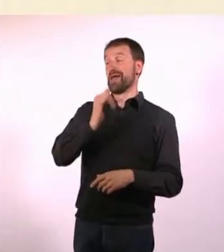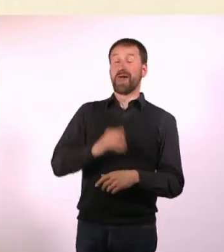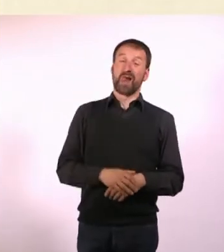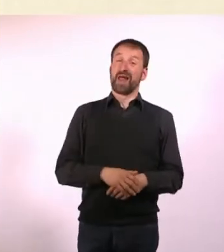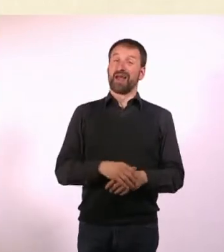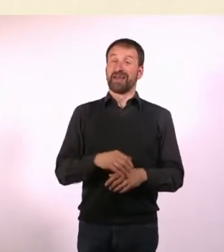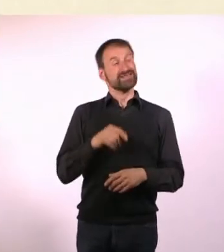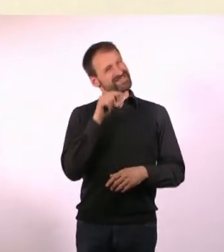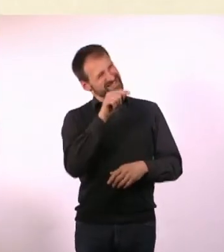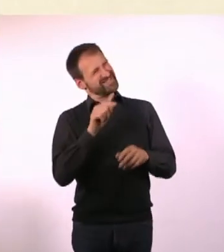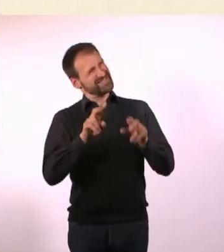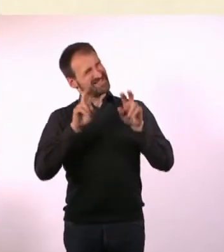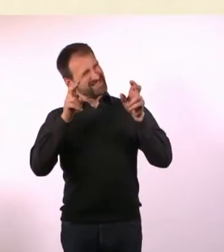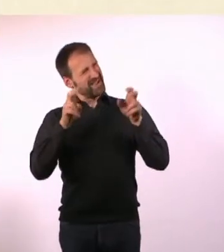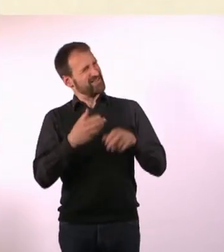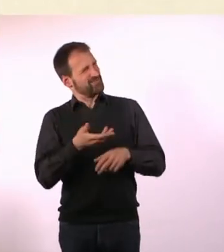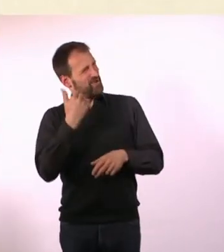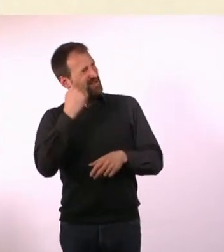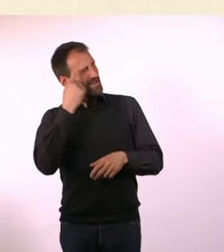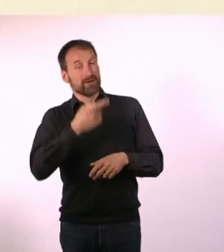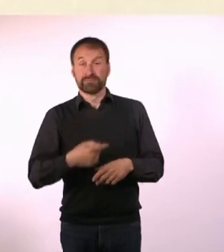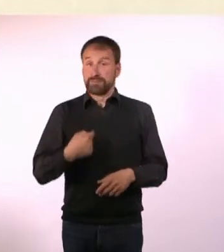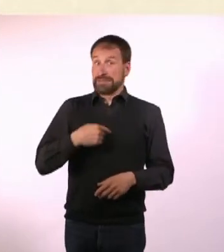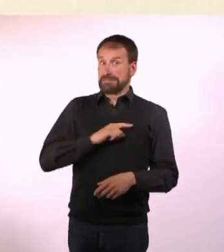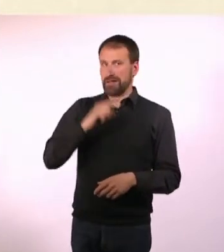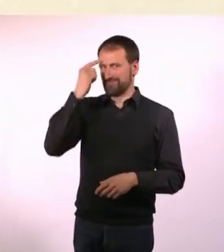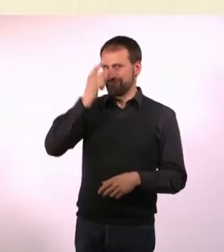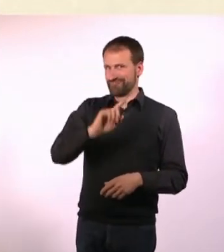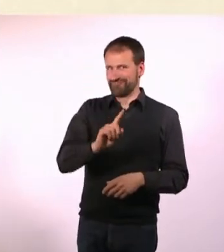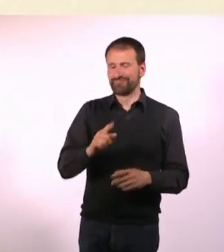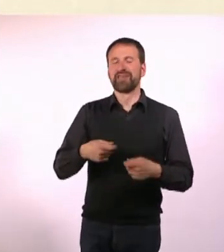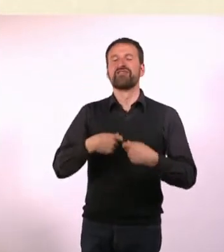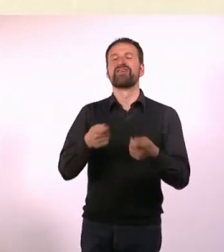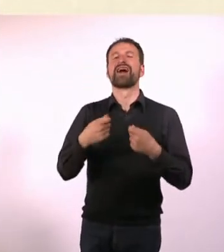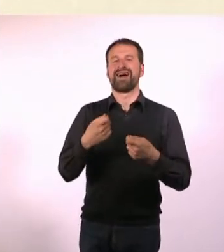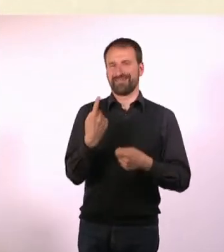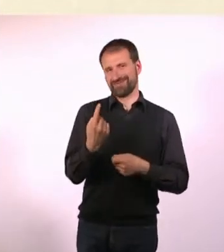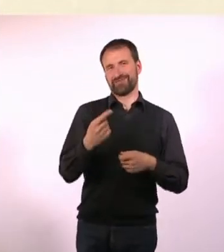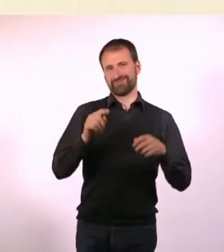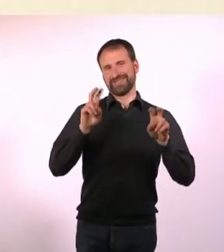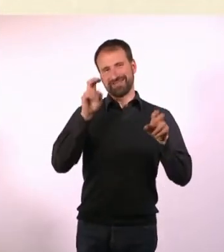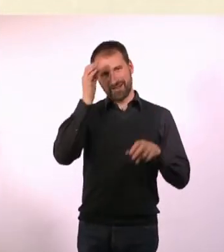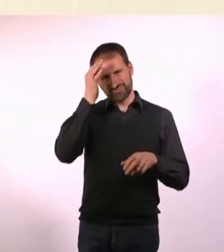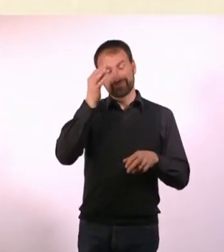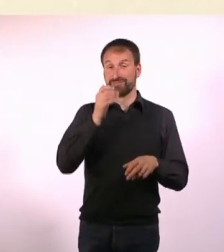Ich fand ihn immer toll, habe gesagt: Machen wir. Es ist eben nicht immer alles so schön, das merkt man dann auch beim Lesen.